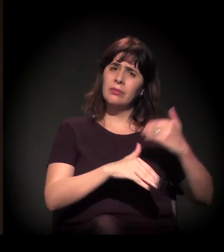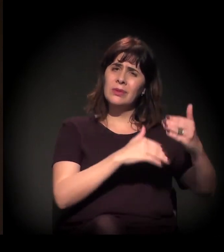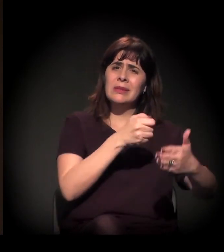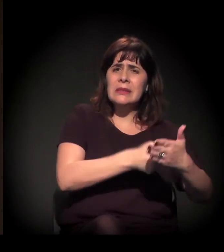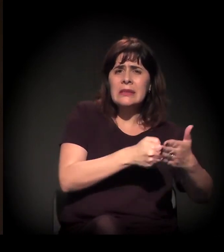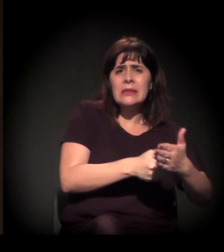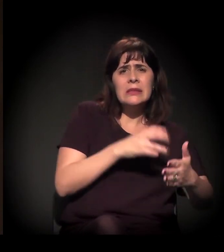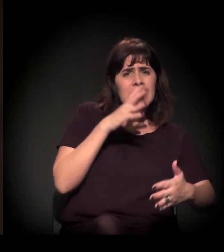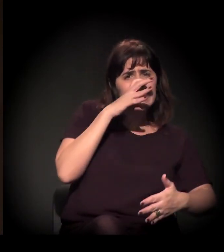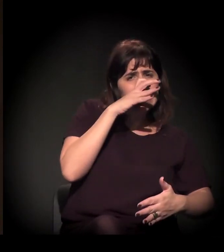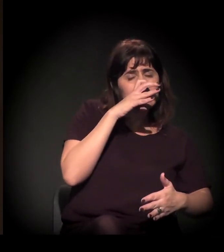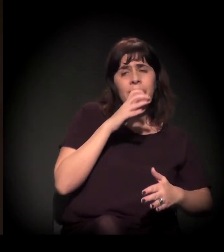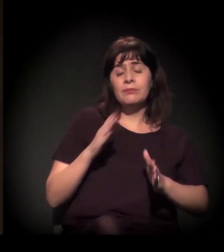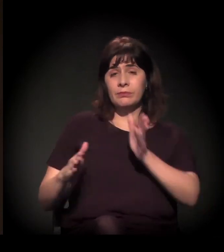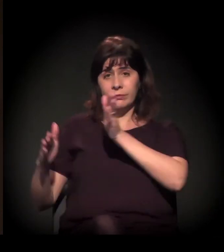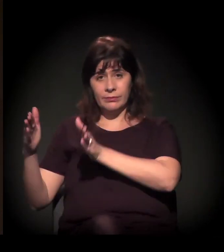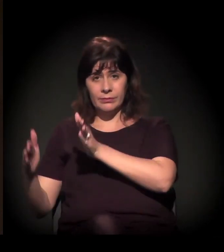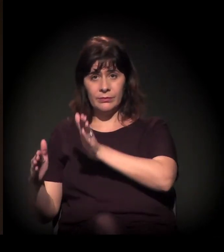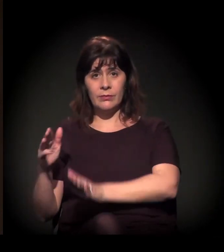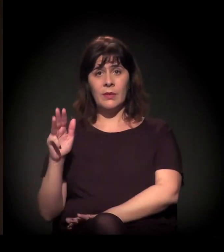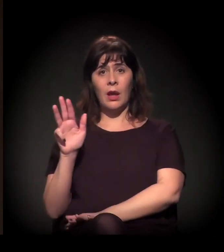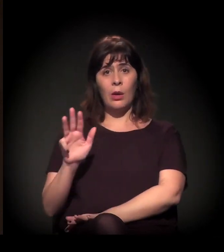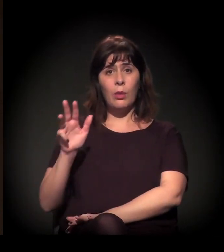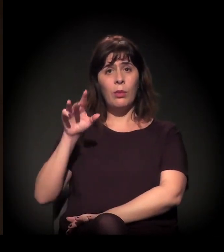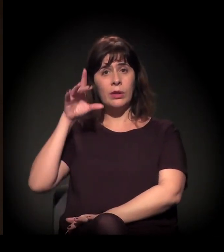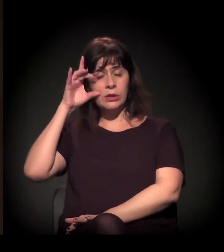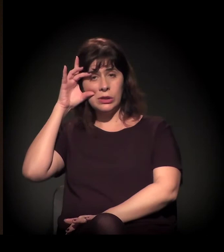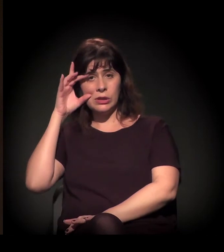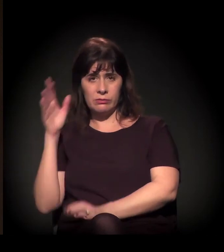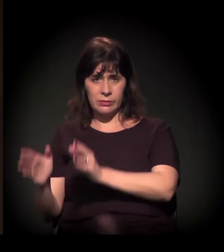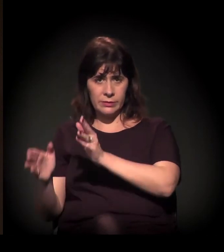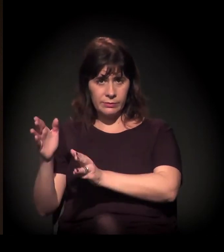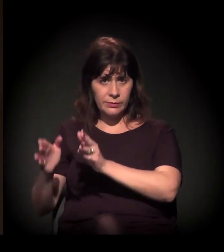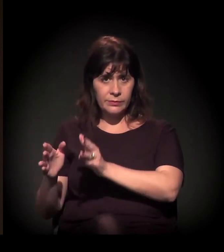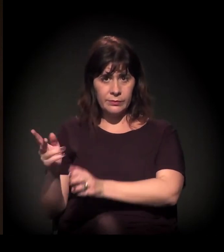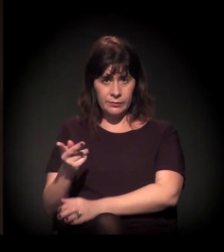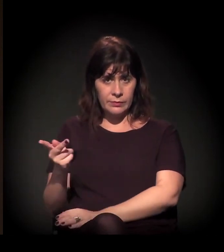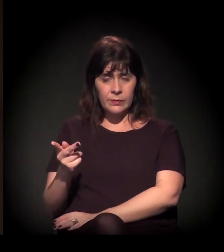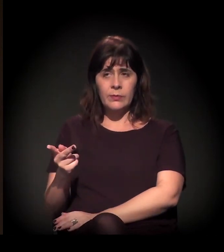Se a gente pegar o período Lula e Dilma, pode dizer que viveu